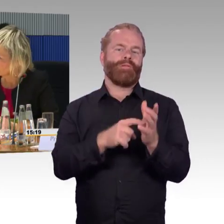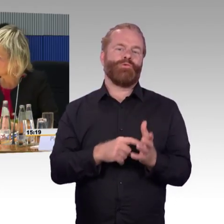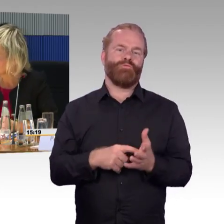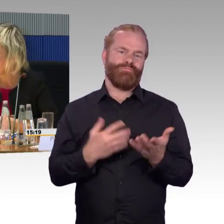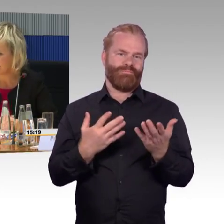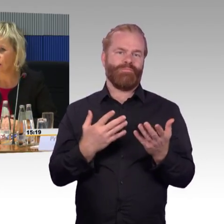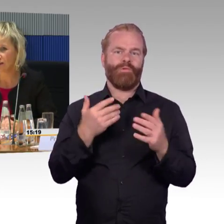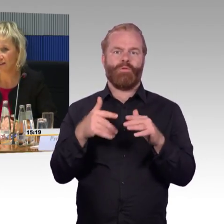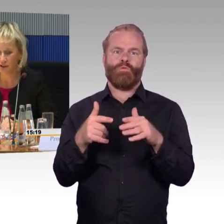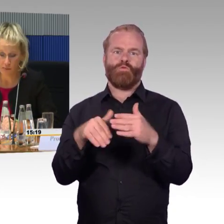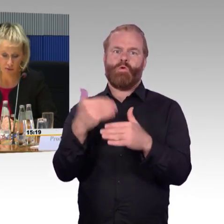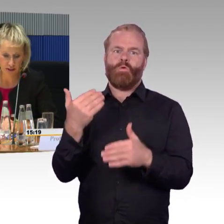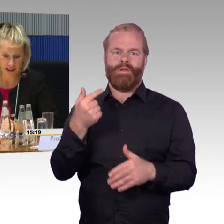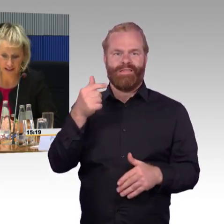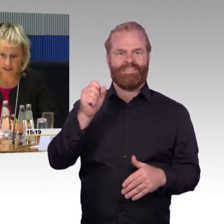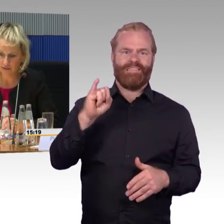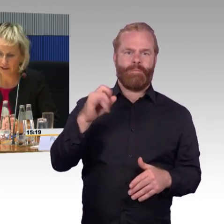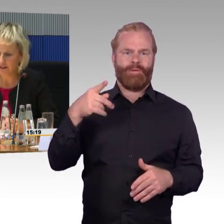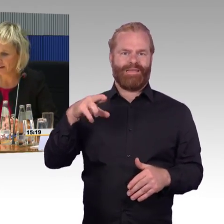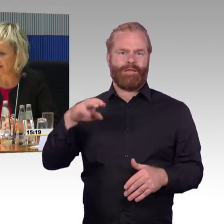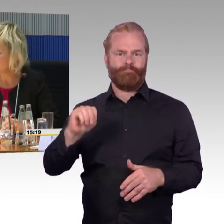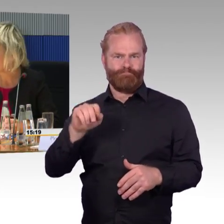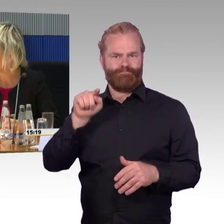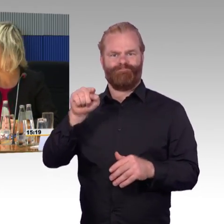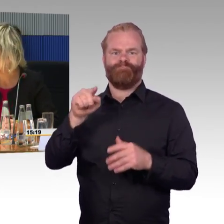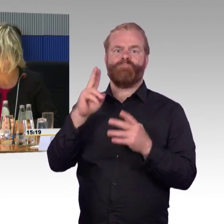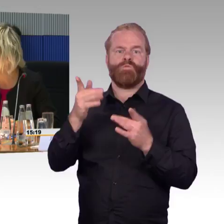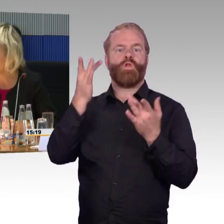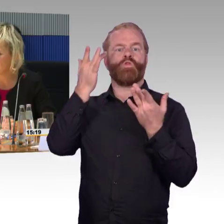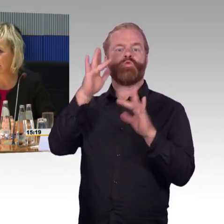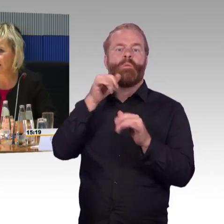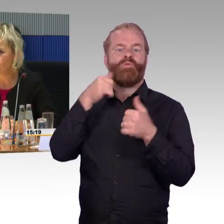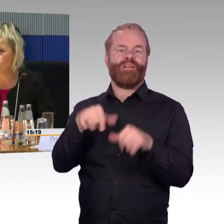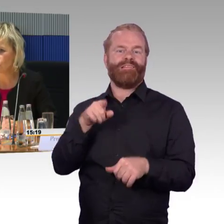Ich wollte auf den ICE 1 eingehen, weil es heißt, es ist so großzügig dort,